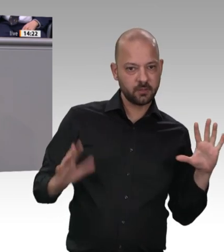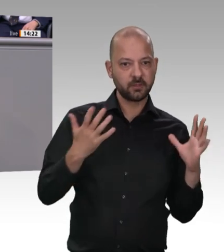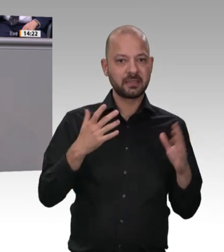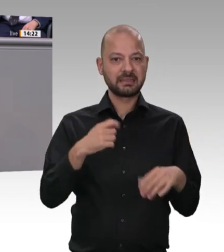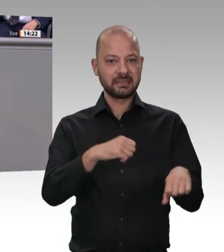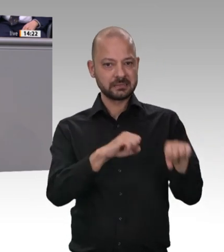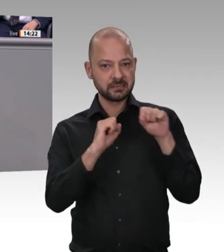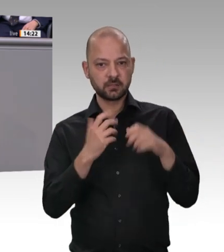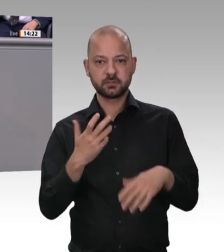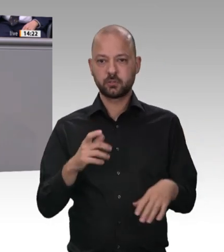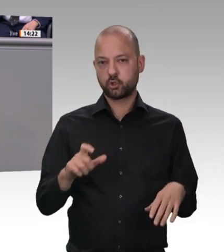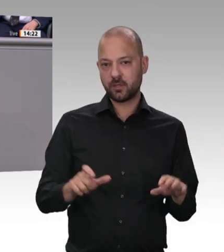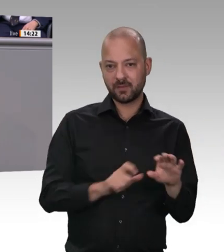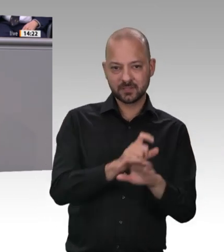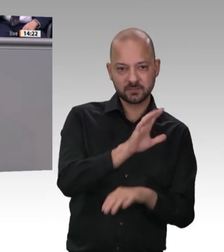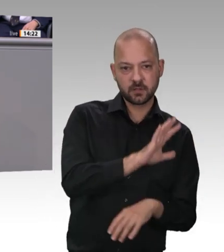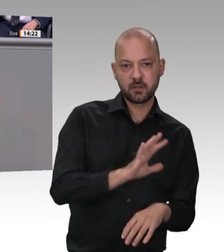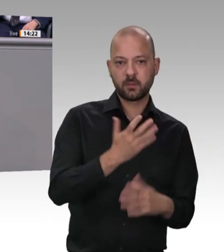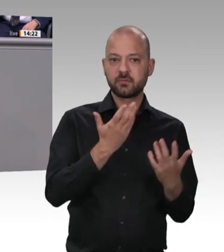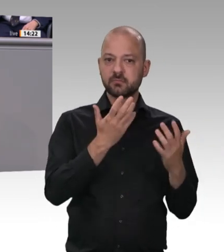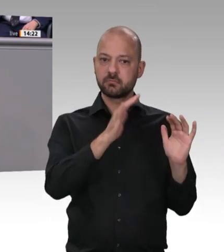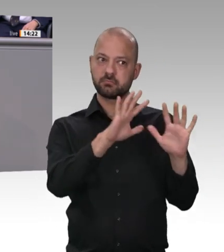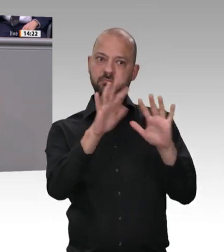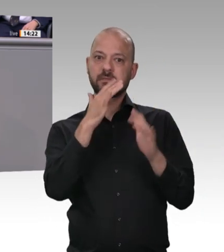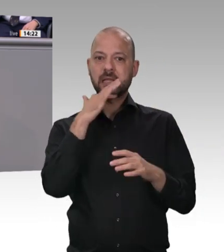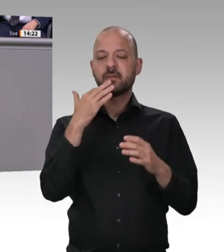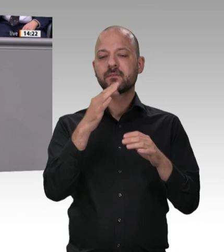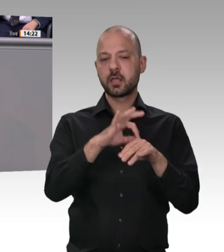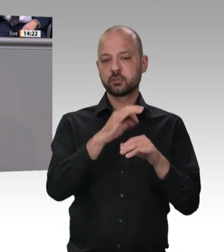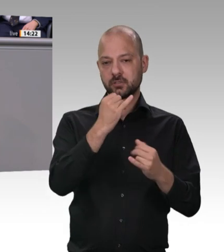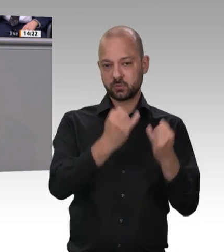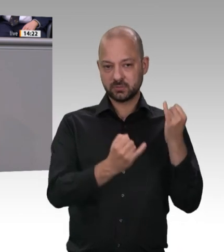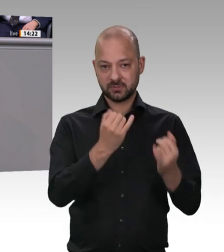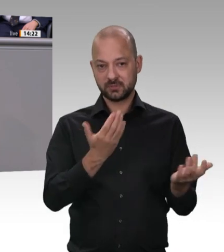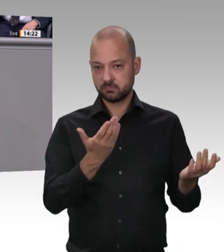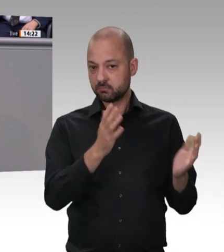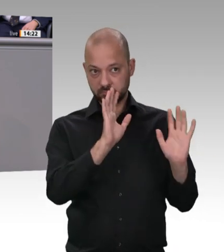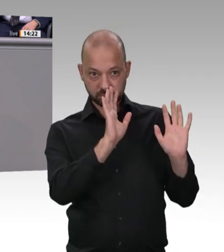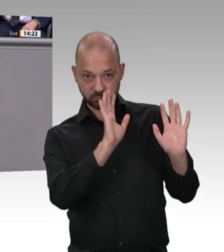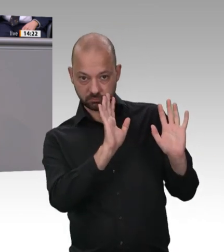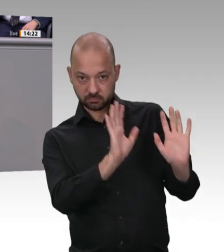Unterkünfte, mit digitaler Arbeitszeiterfassung und mit anständigen Arbeitsverträgen ohne Subunternehmertum. Dafür werden wir sorgen. Herzlichen Dank.